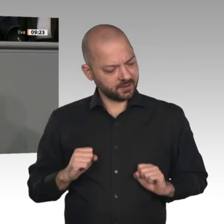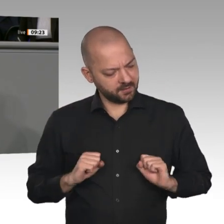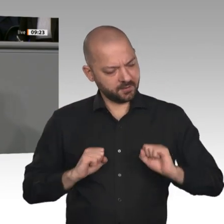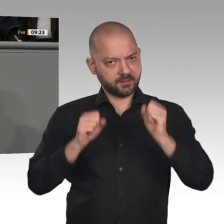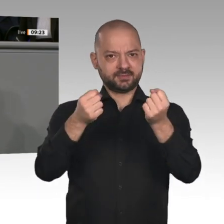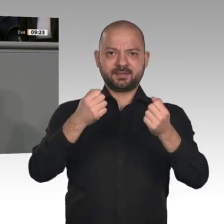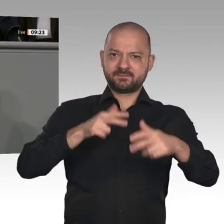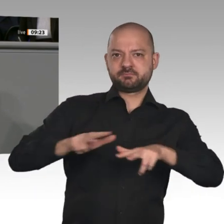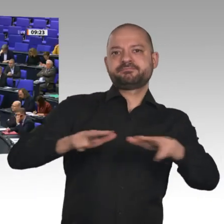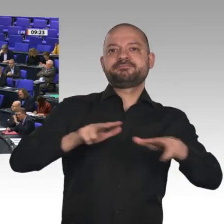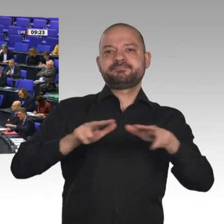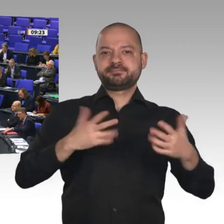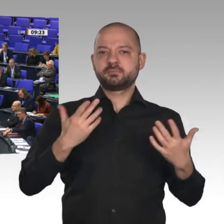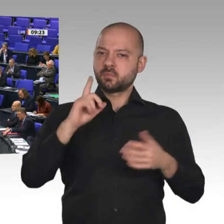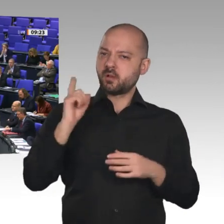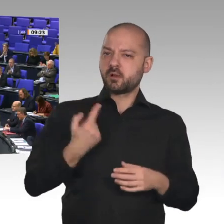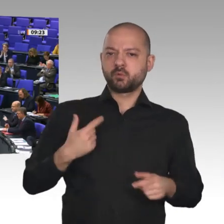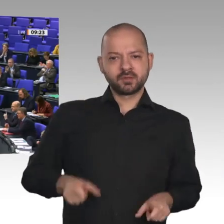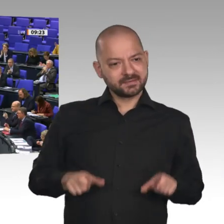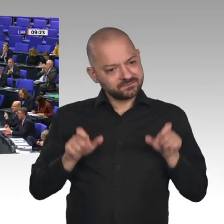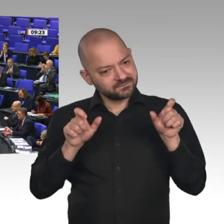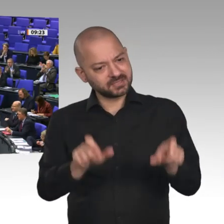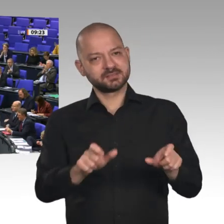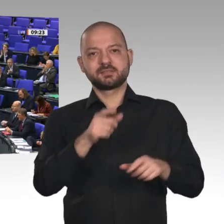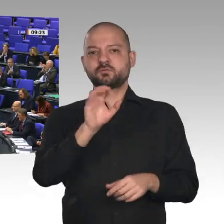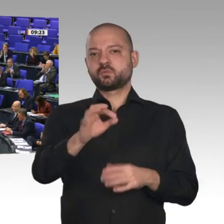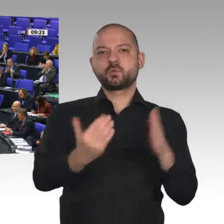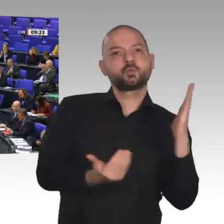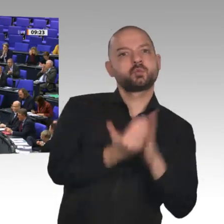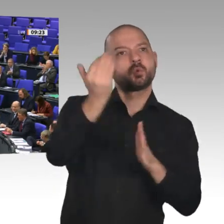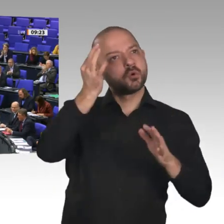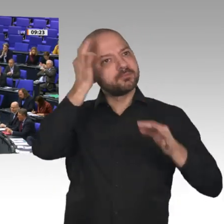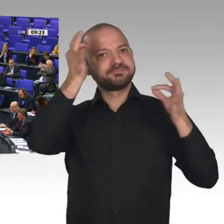Dank auch noch mal an Bundesarbeitsminister Heil.